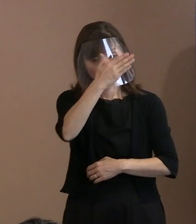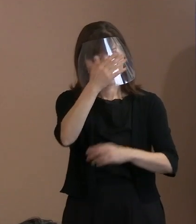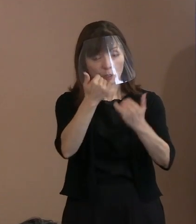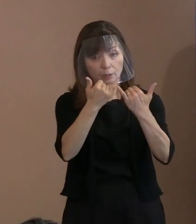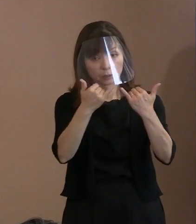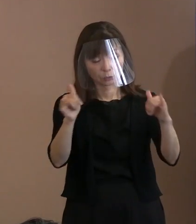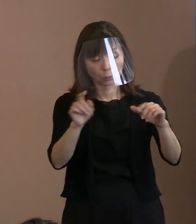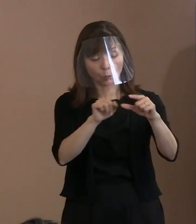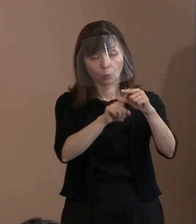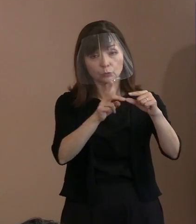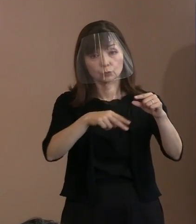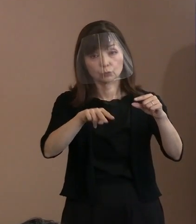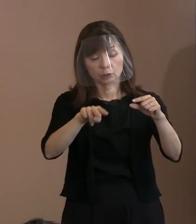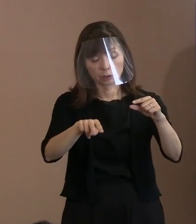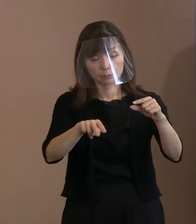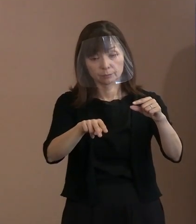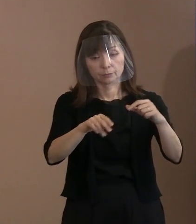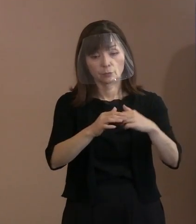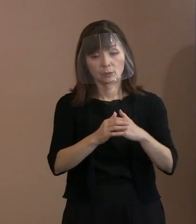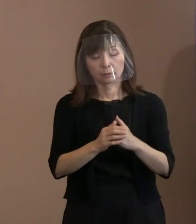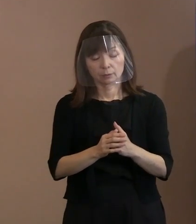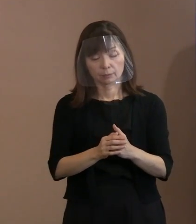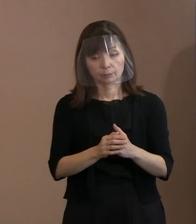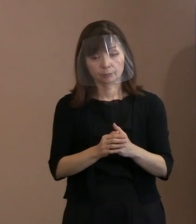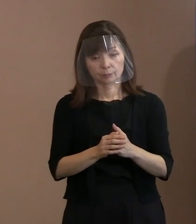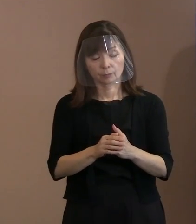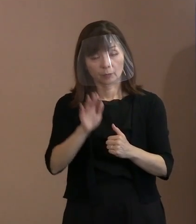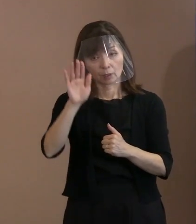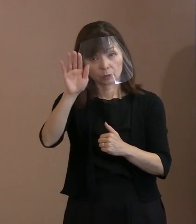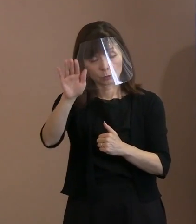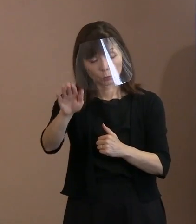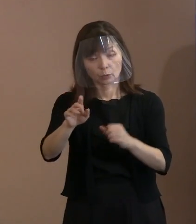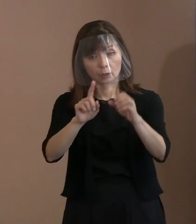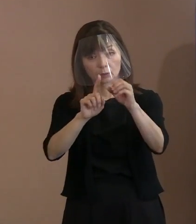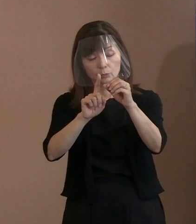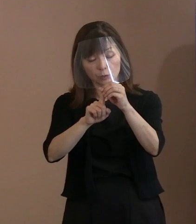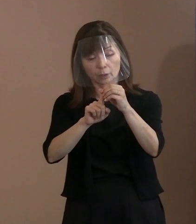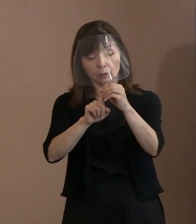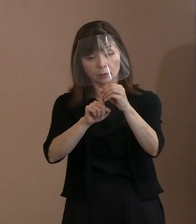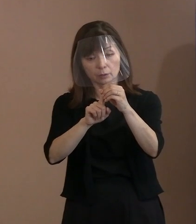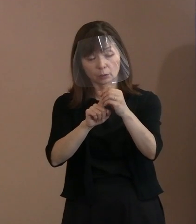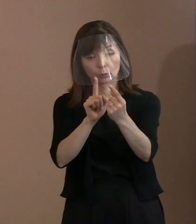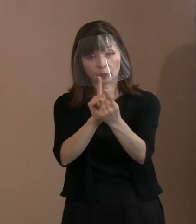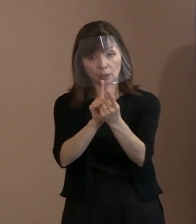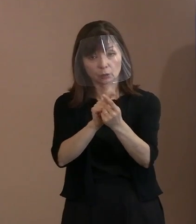今いる方々については､将来に向けての 対応としてよく考えていただきたいと､